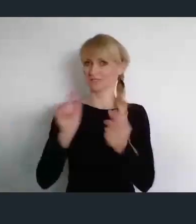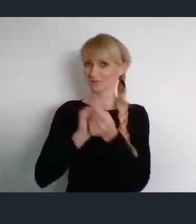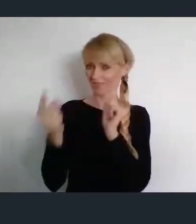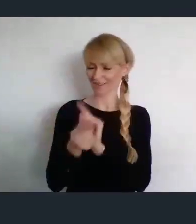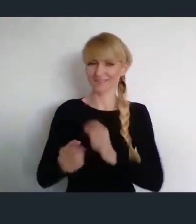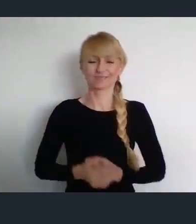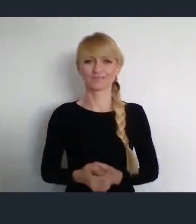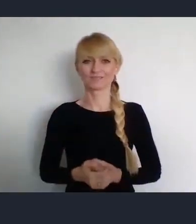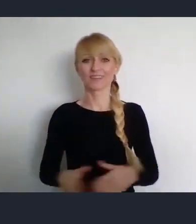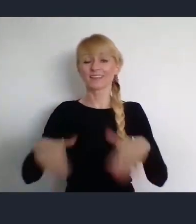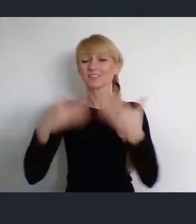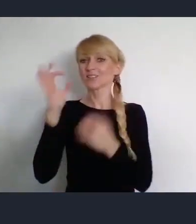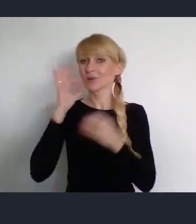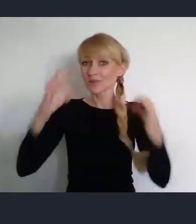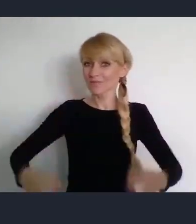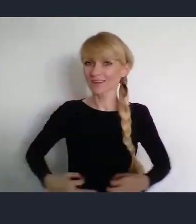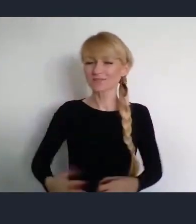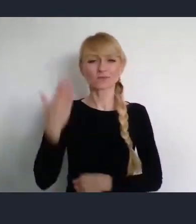Dzień dobry Państwu. Witam bardzo serdecznie.